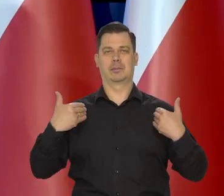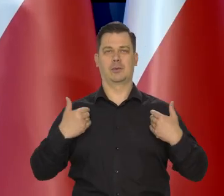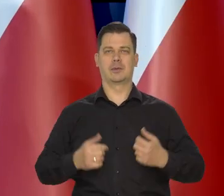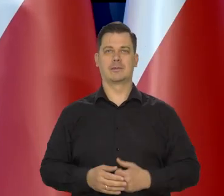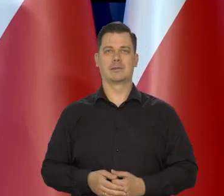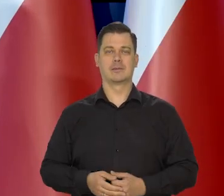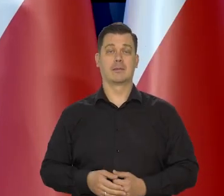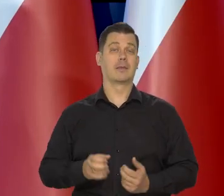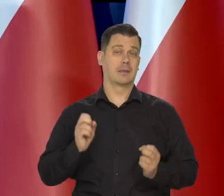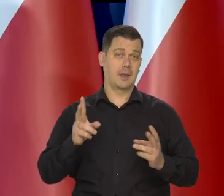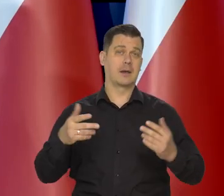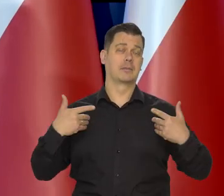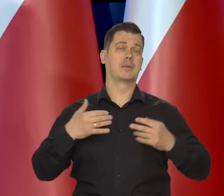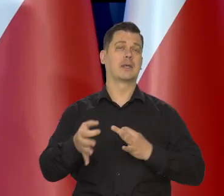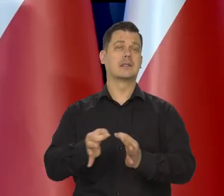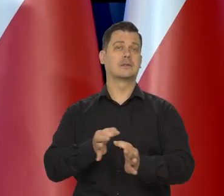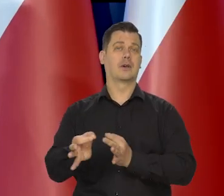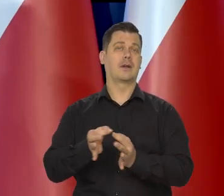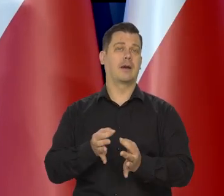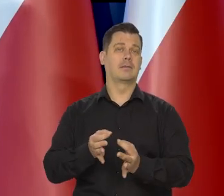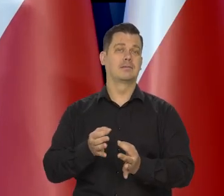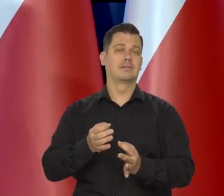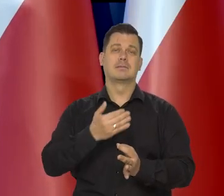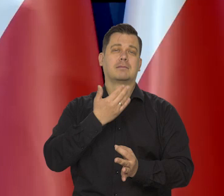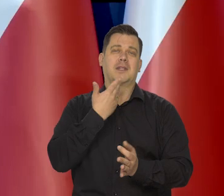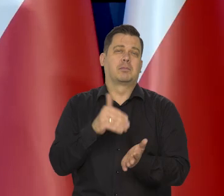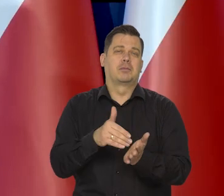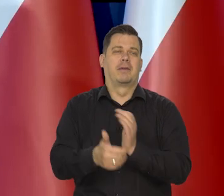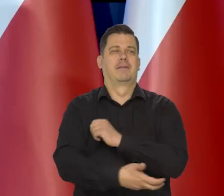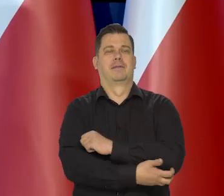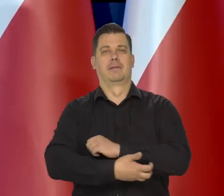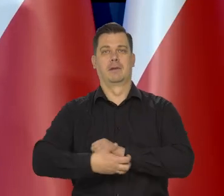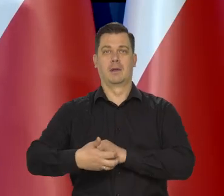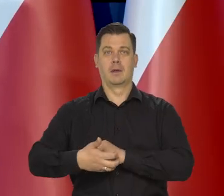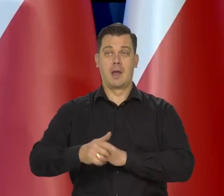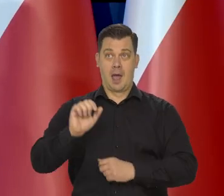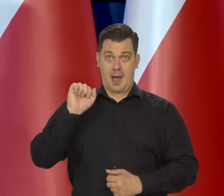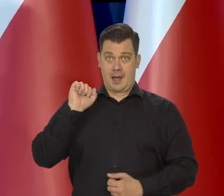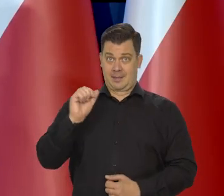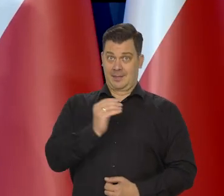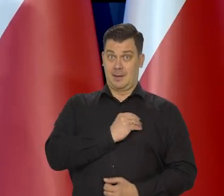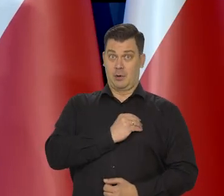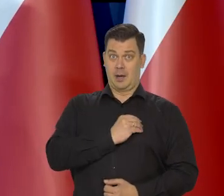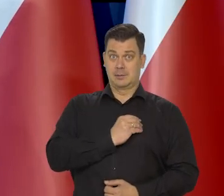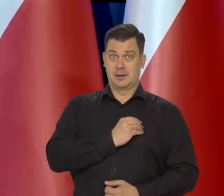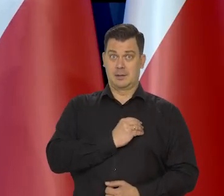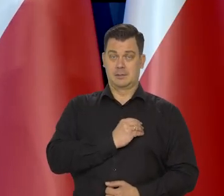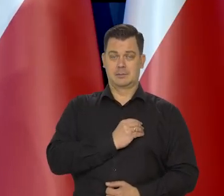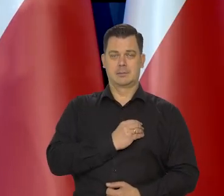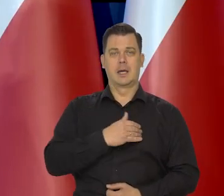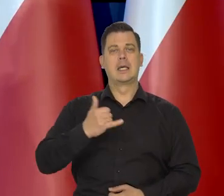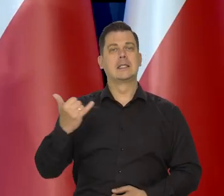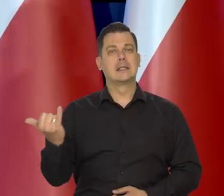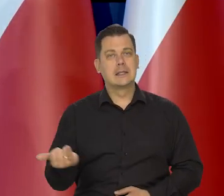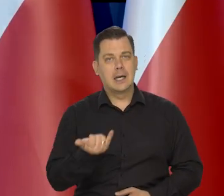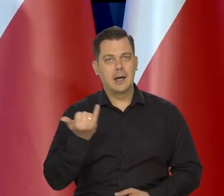Tak historia się potoczyła, nie ma co nad tym dywagować, ale w demokratycznych krajach zawsze proszę Państwa,